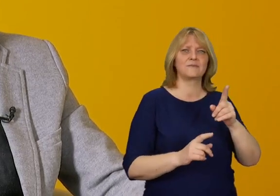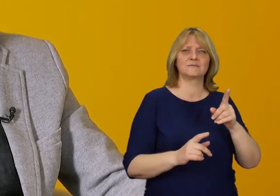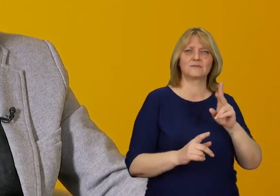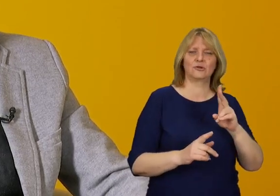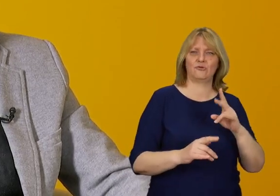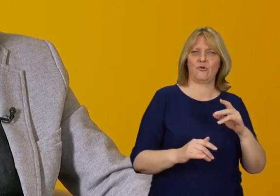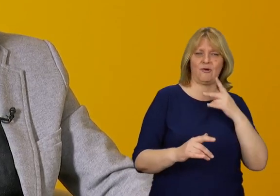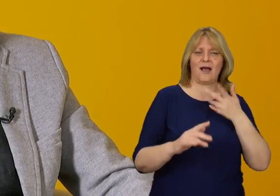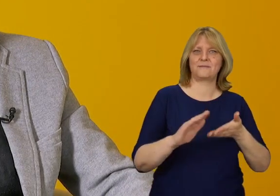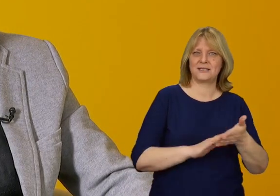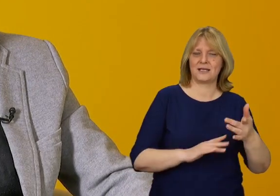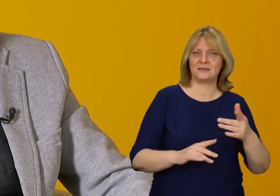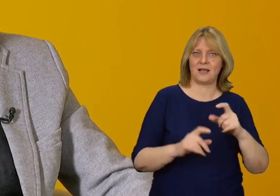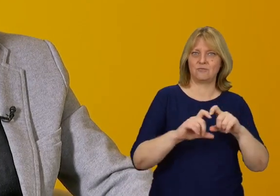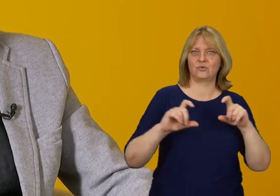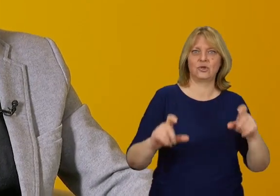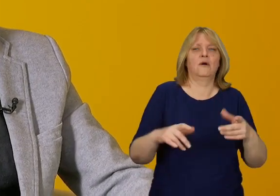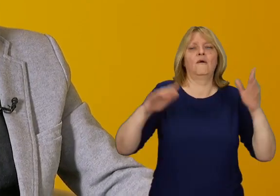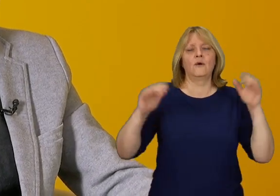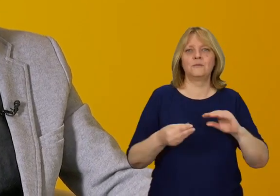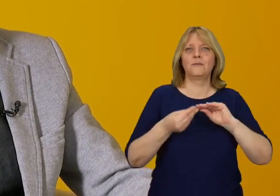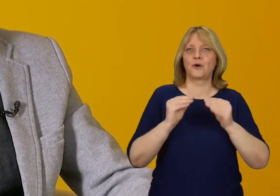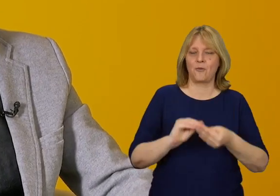wśród zarządców czy administratorów budynków, że jest to problem.